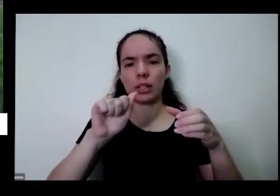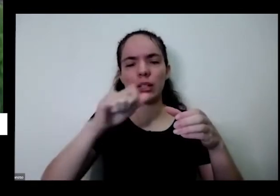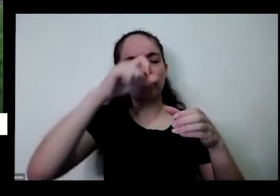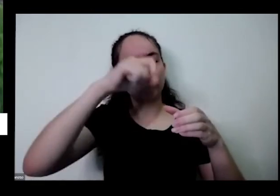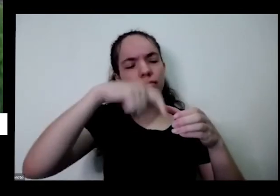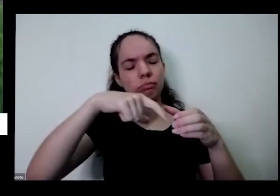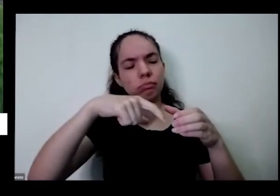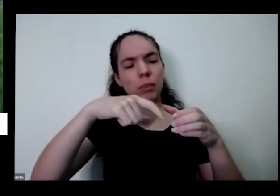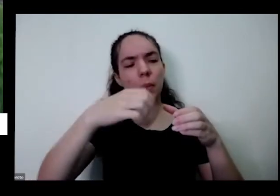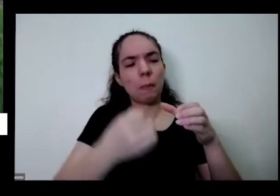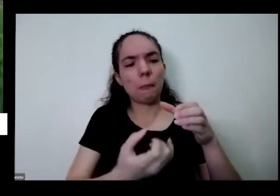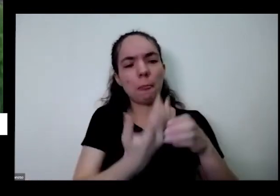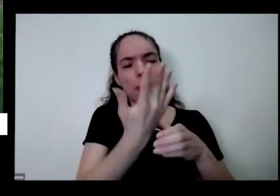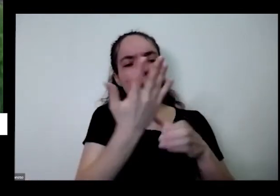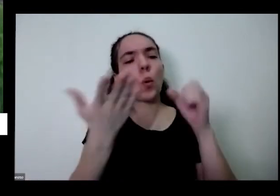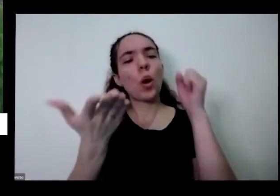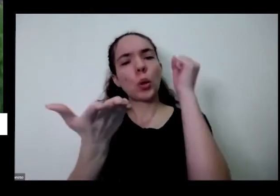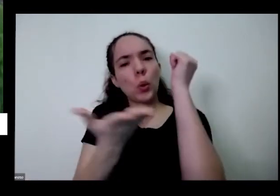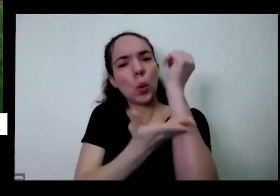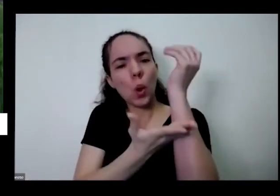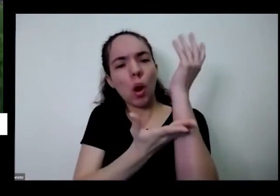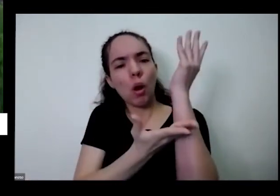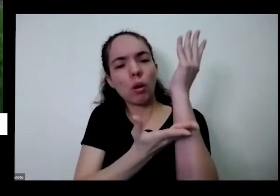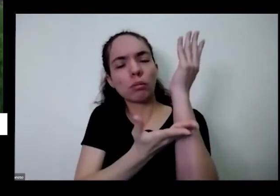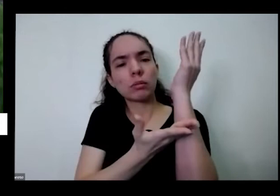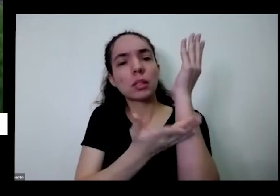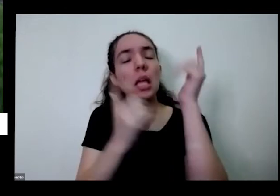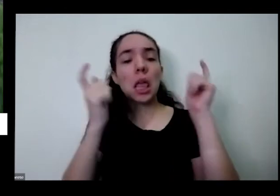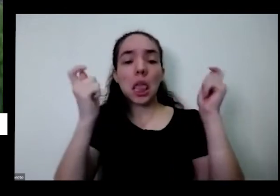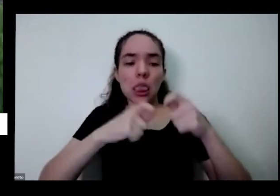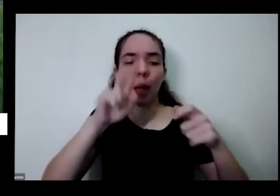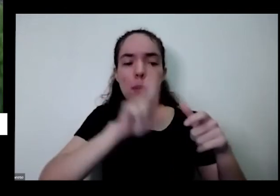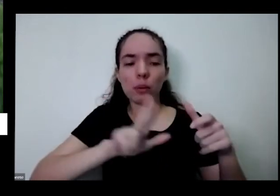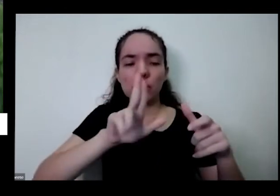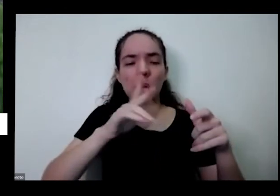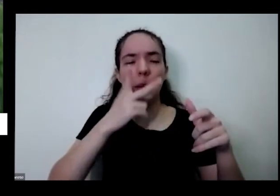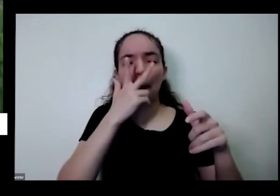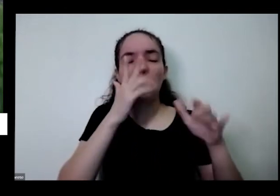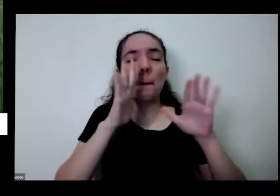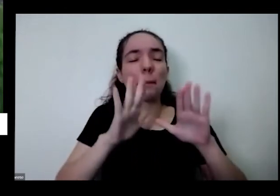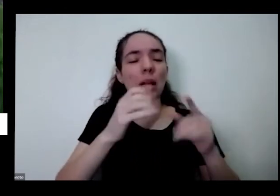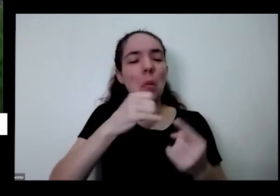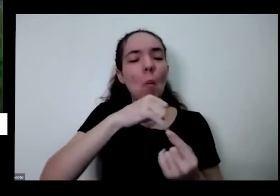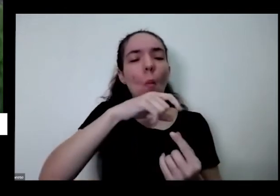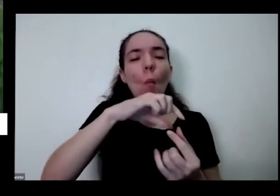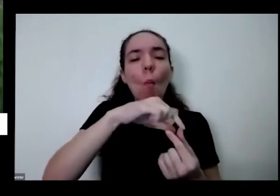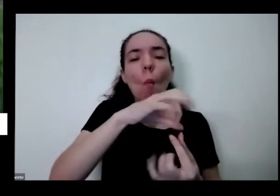bem fininha estou fazendo algo errado ou é assim mesmo aí eu vou fazer três perguntas e aí depois